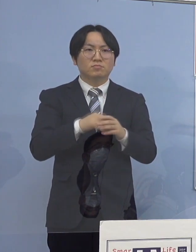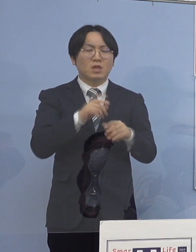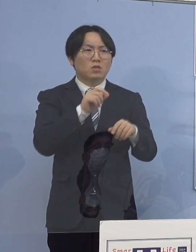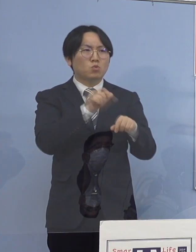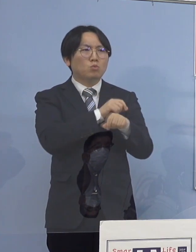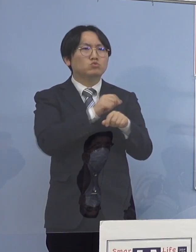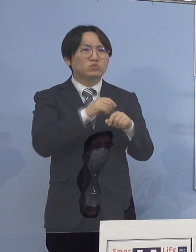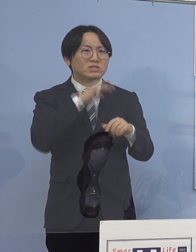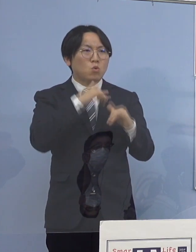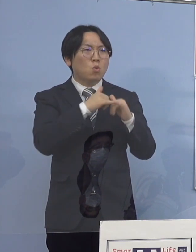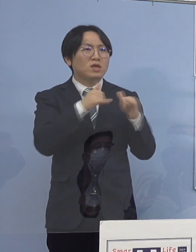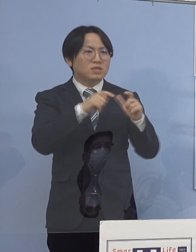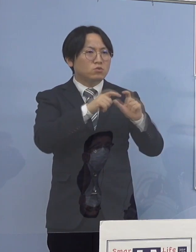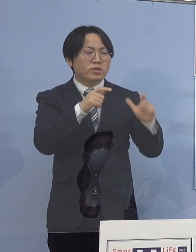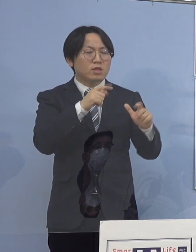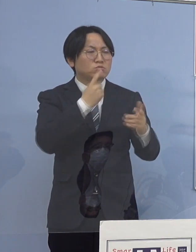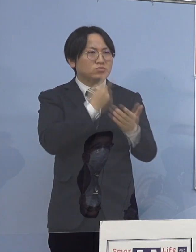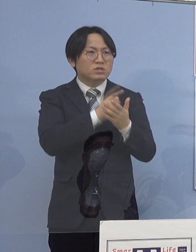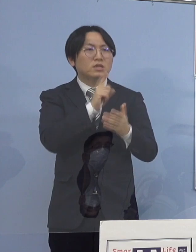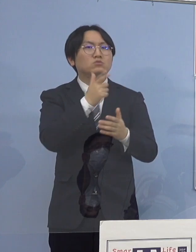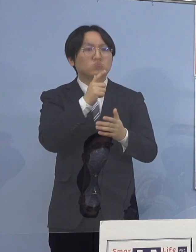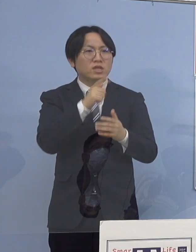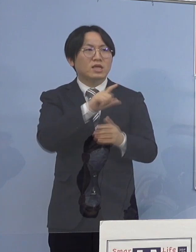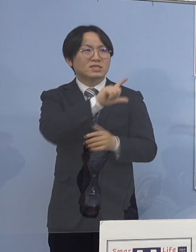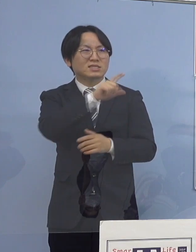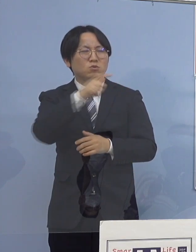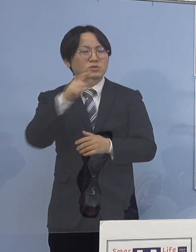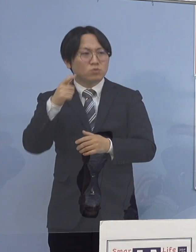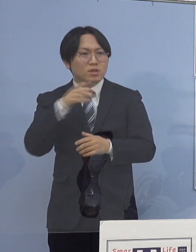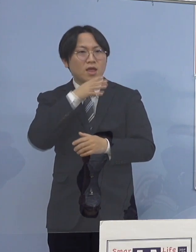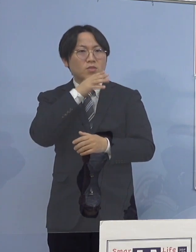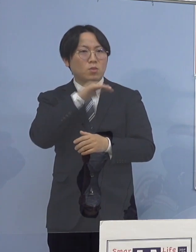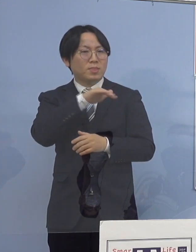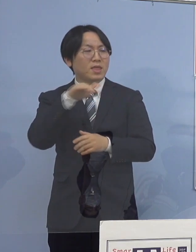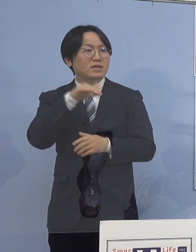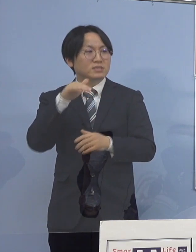あらゆる世代にどんどん 拡散していっているような感じですか （知事） はい、でも根っこのところは